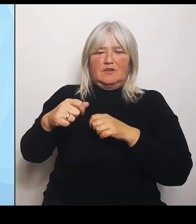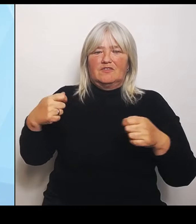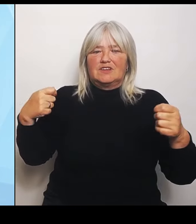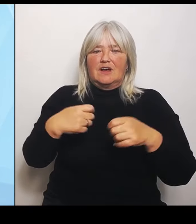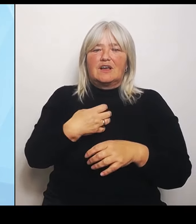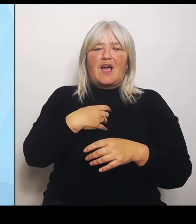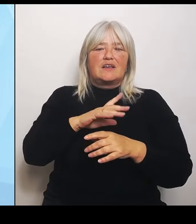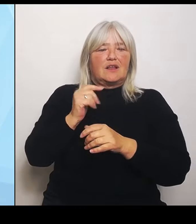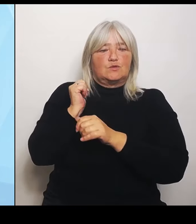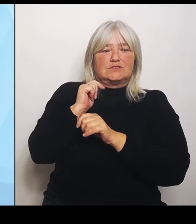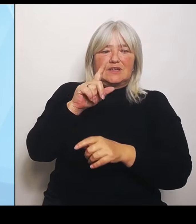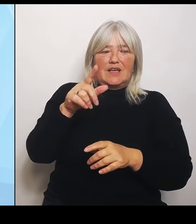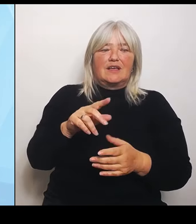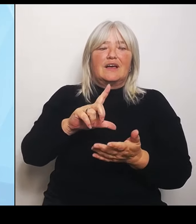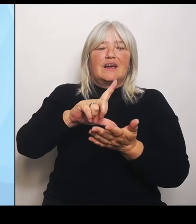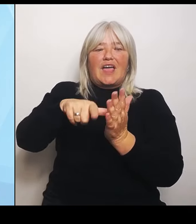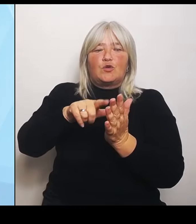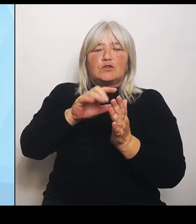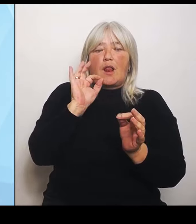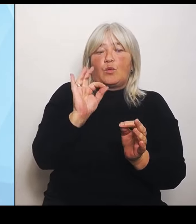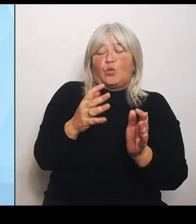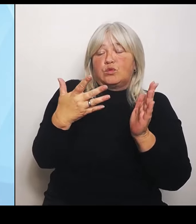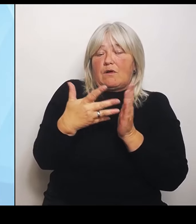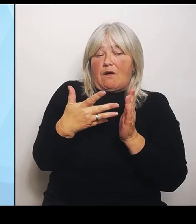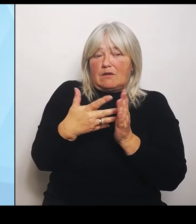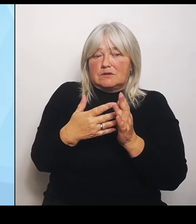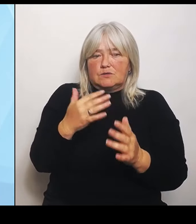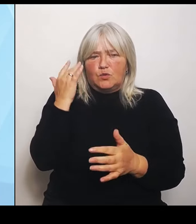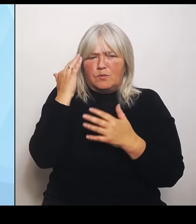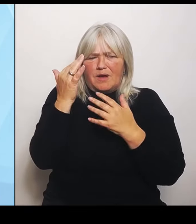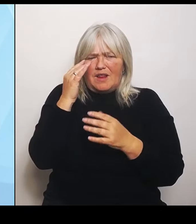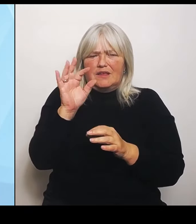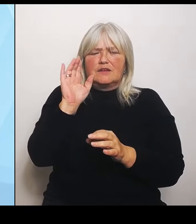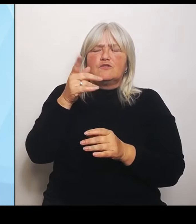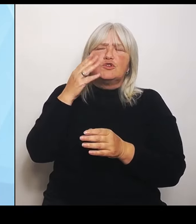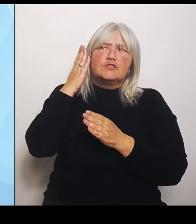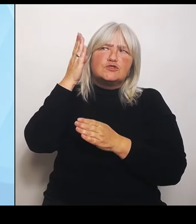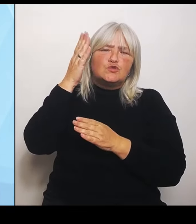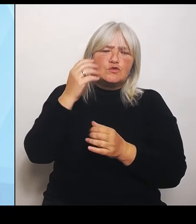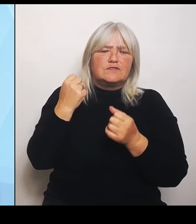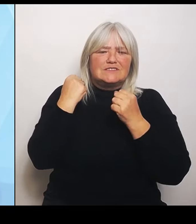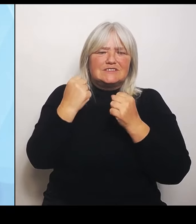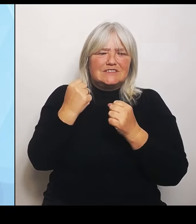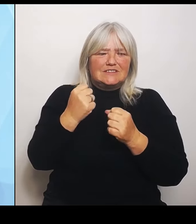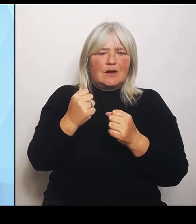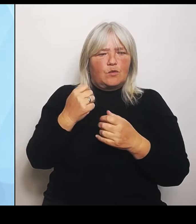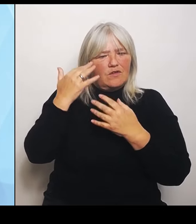künftigen Sicherung, wie die Versorgung vor Ort aussehen soll, im ländlichen Raum zu unterstützen. Damit haben die Träger die